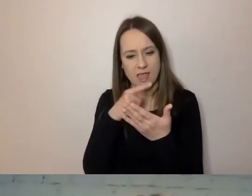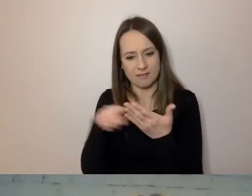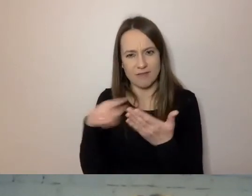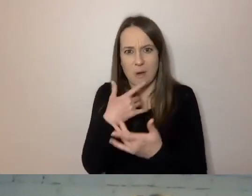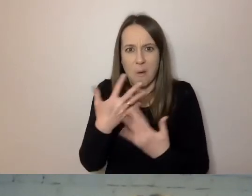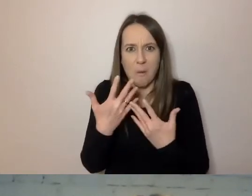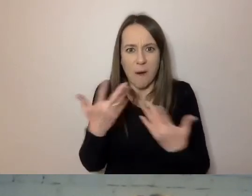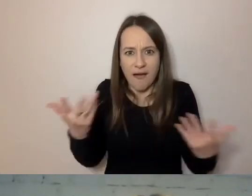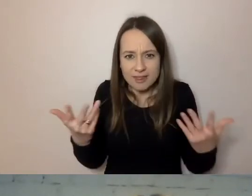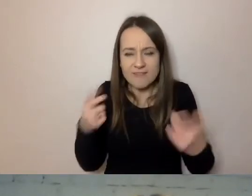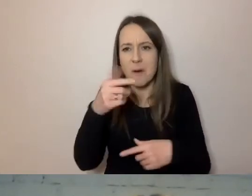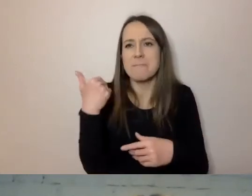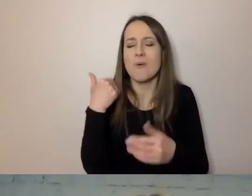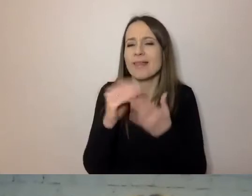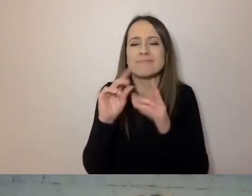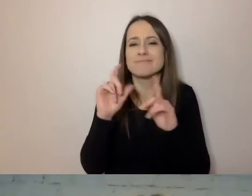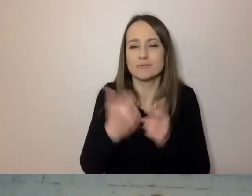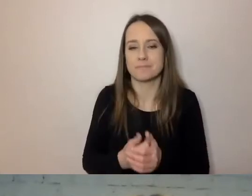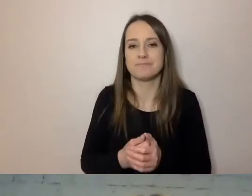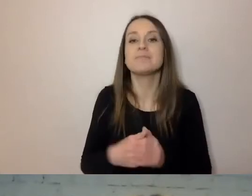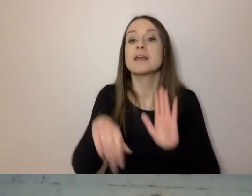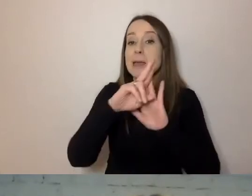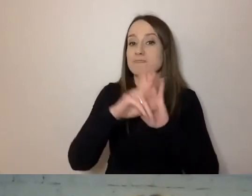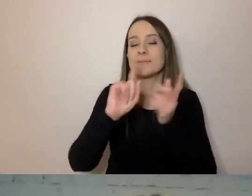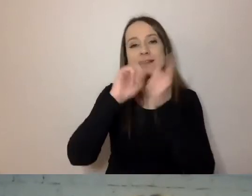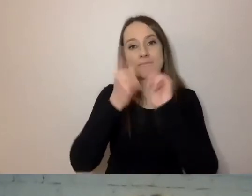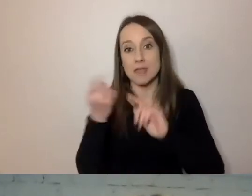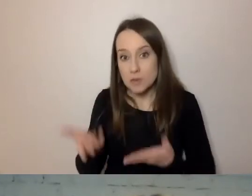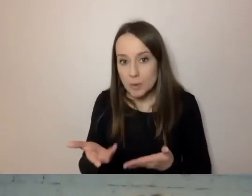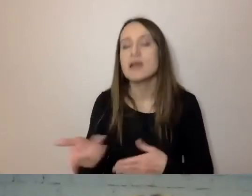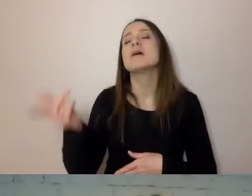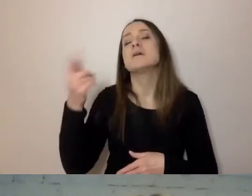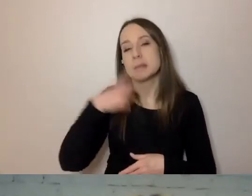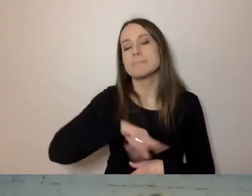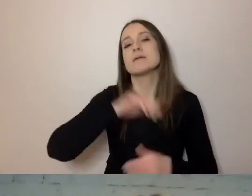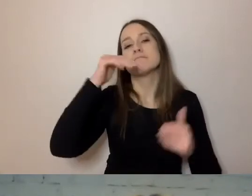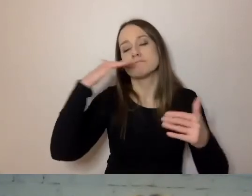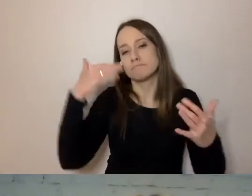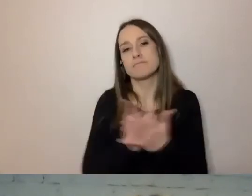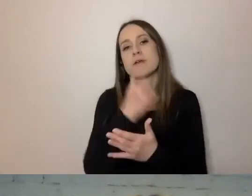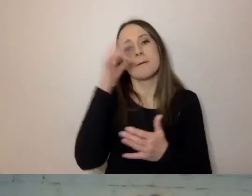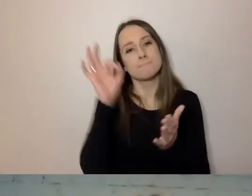Było napisane: „Zmieniły się przepisy i będziemy musieli na nowo uzgodnić pewne rzeczy w umowie”.